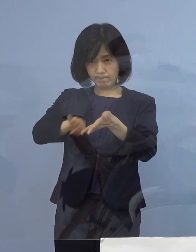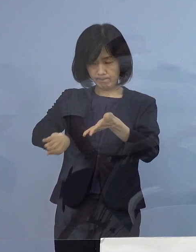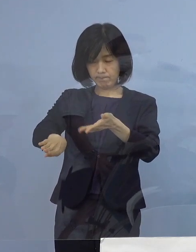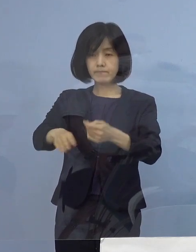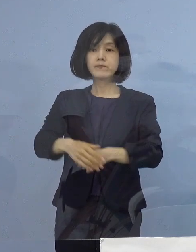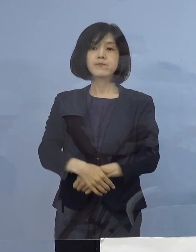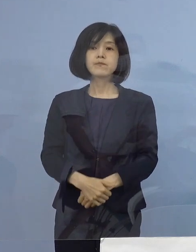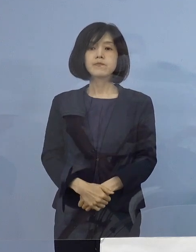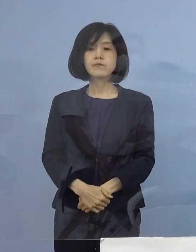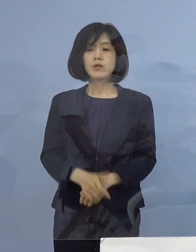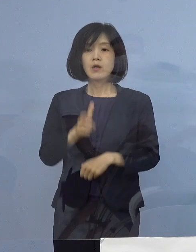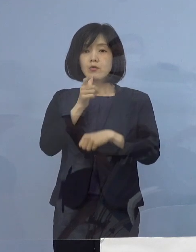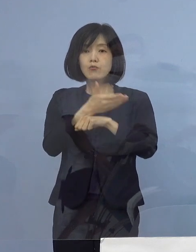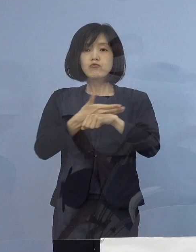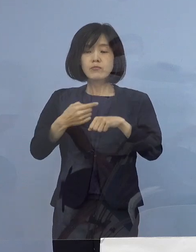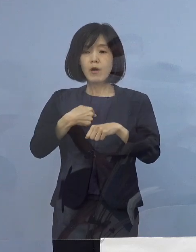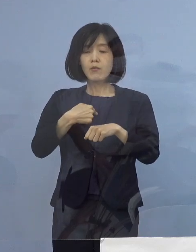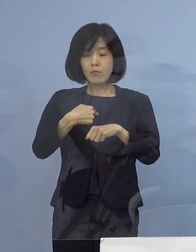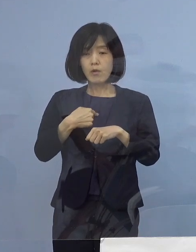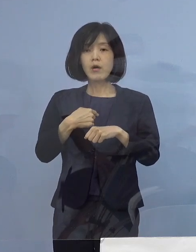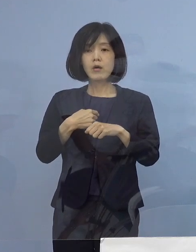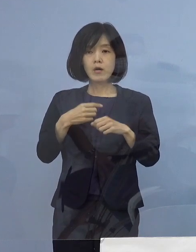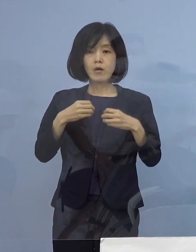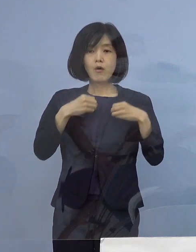本県といたしましては いずれのクラスターにつきましても